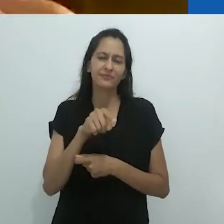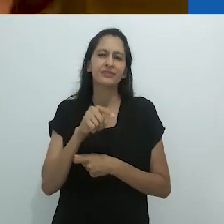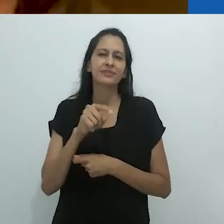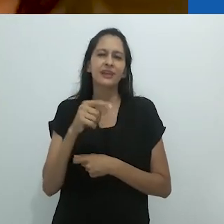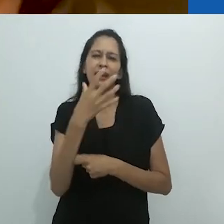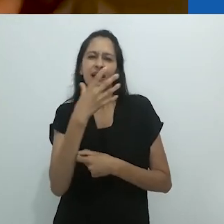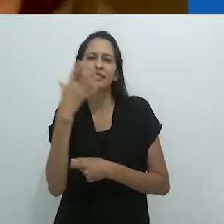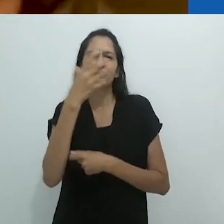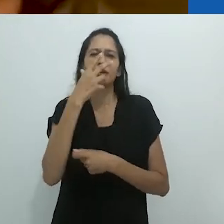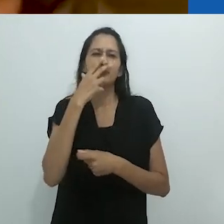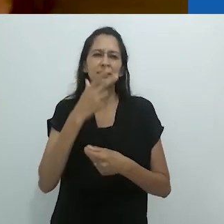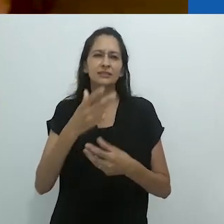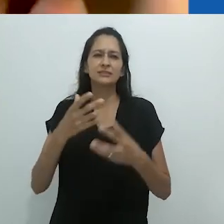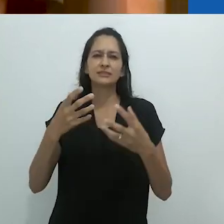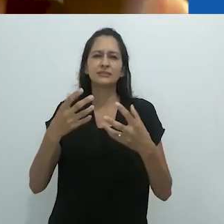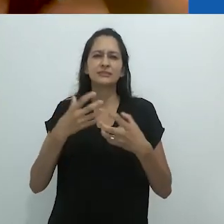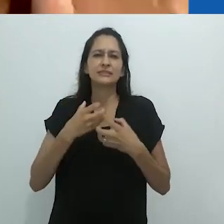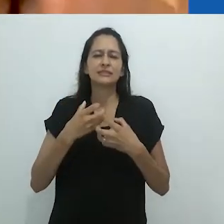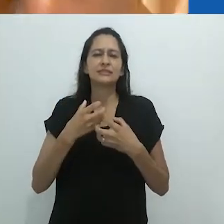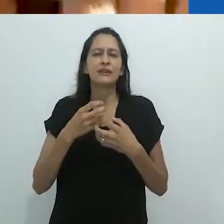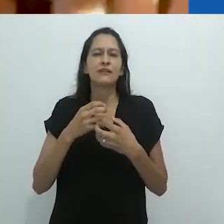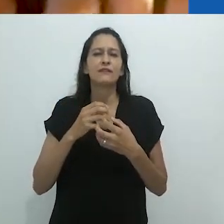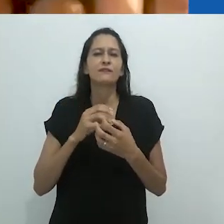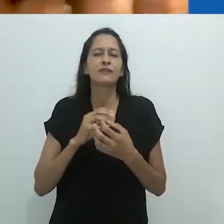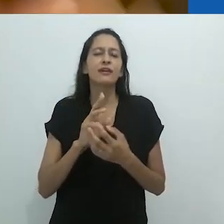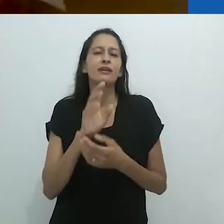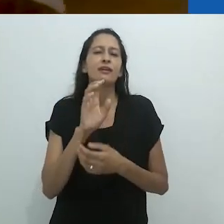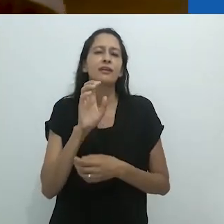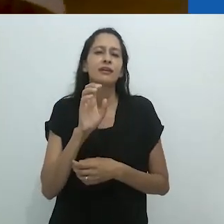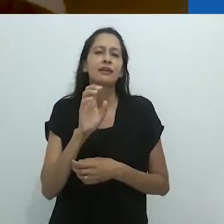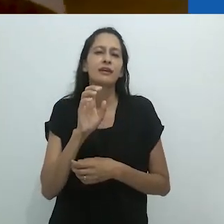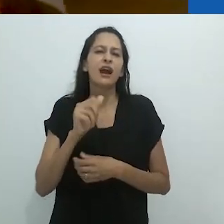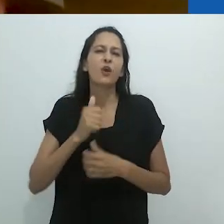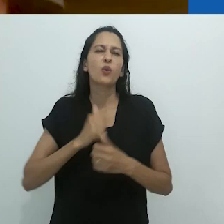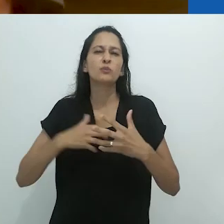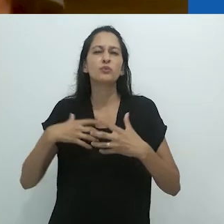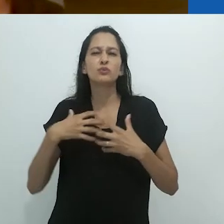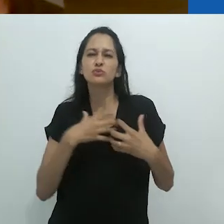é o que eu chamo de um encantamento angustiante,